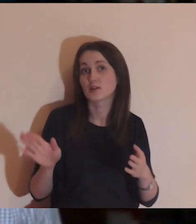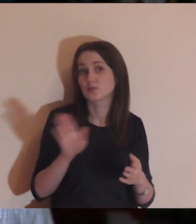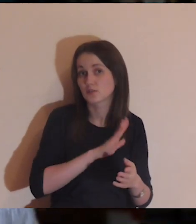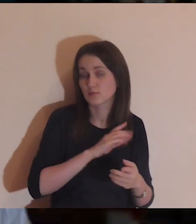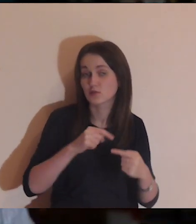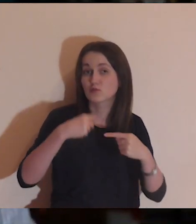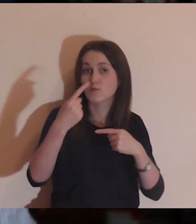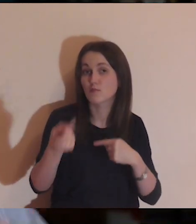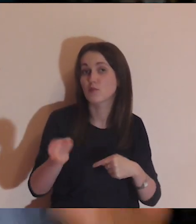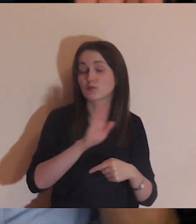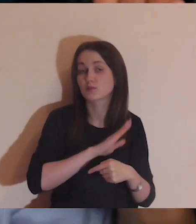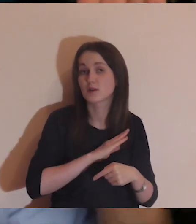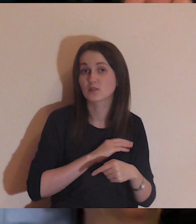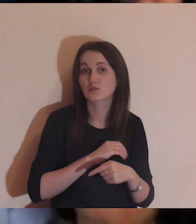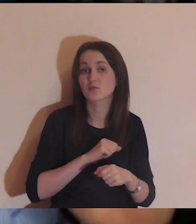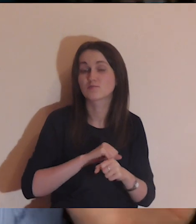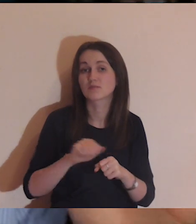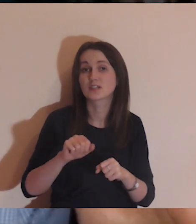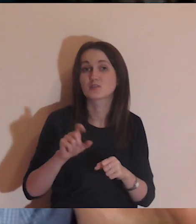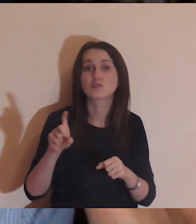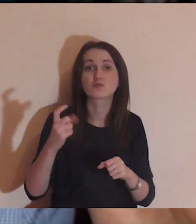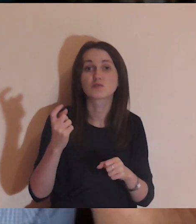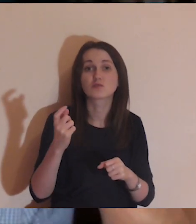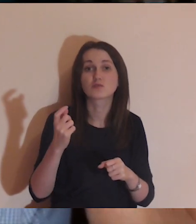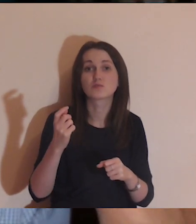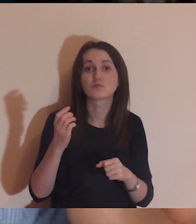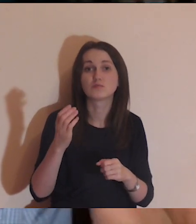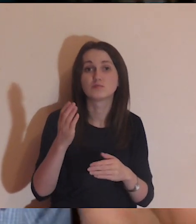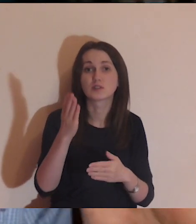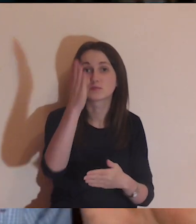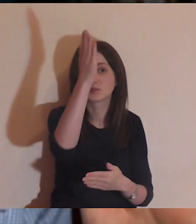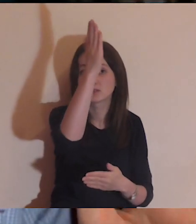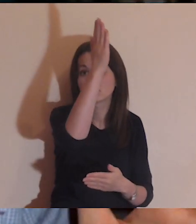między jednym a drugim jest coś co ich oddziela.